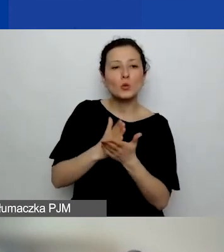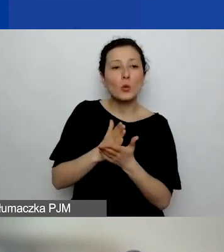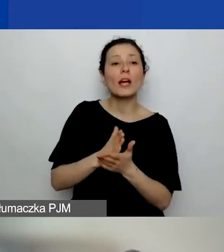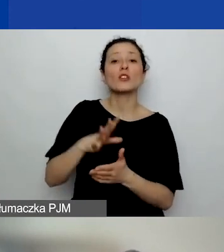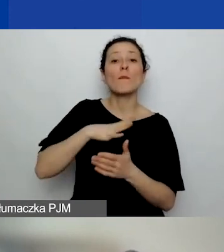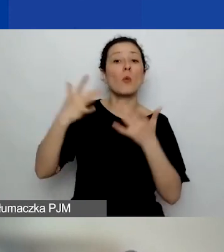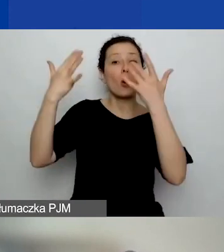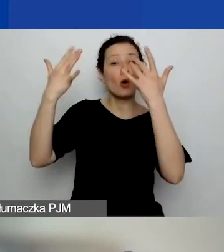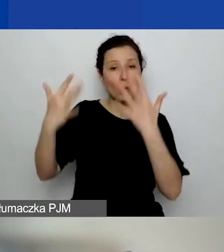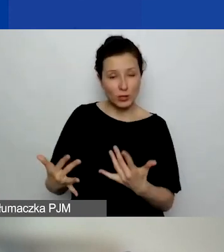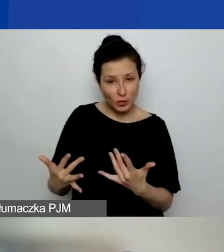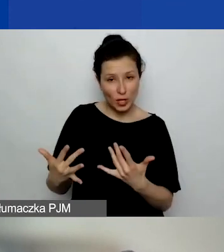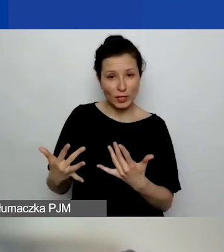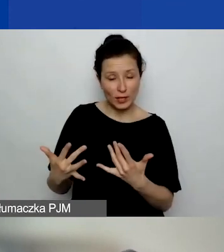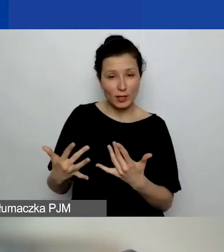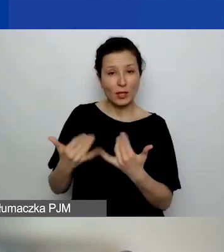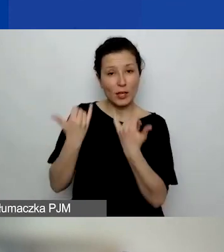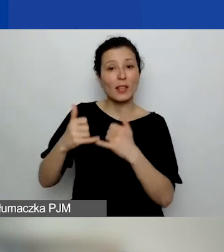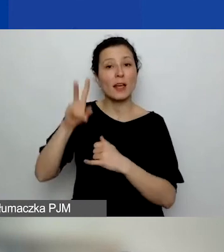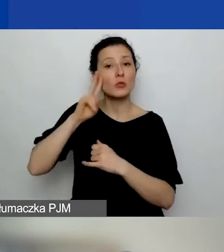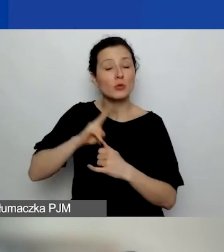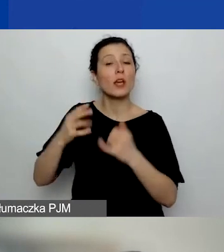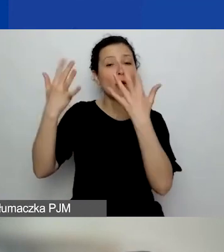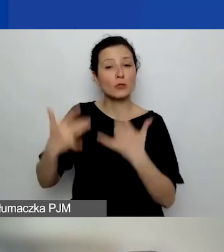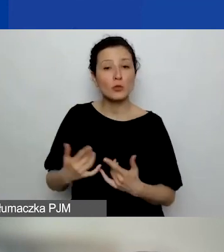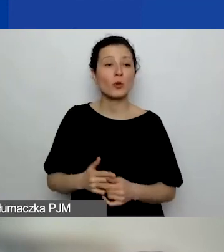Tylko to usługa rozliczona przez ten podmiot, który ją wykonuje.